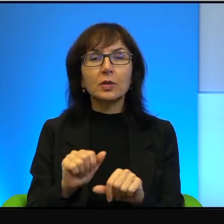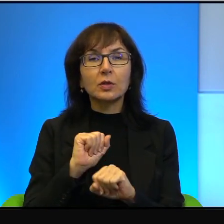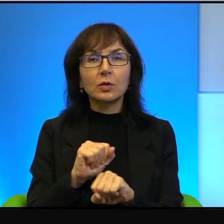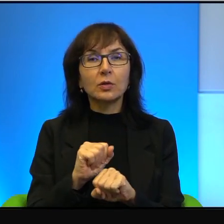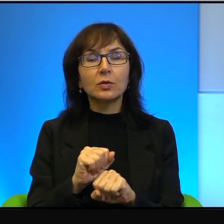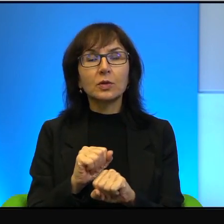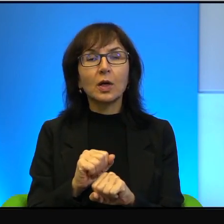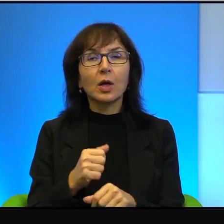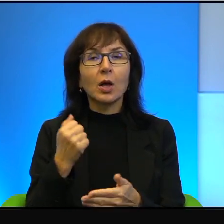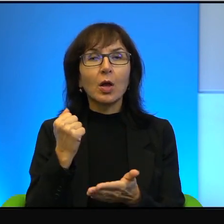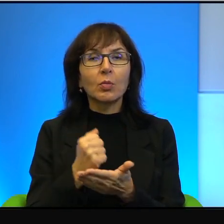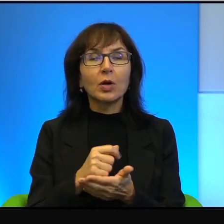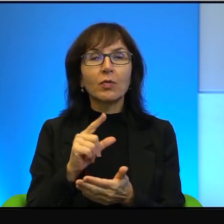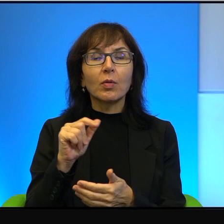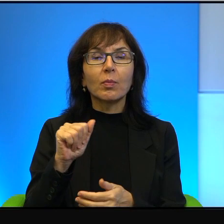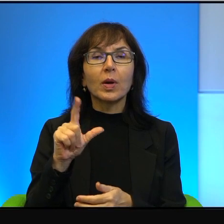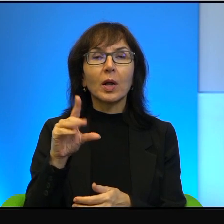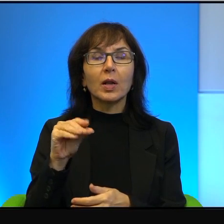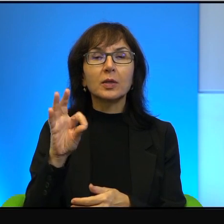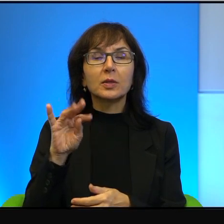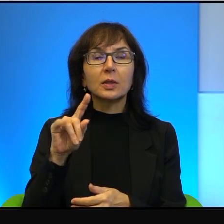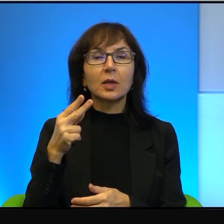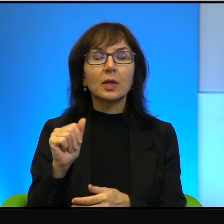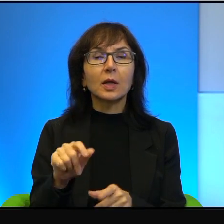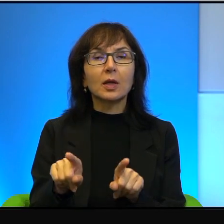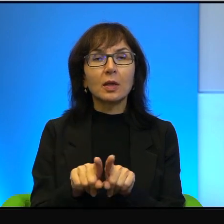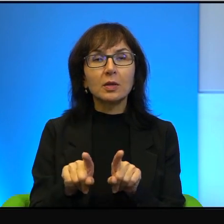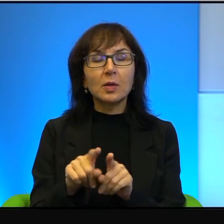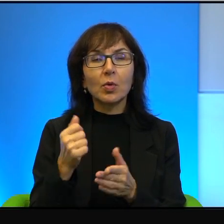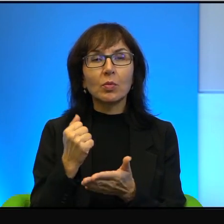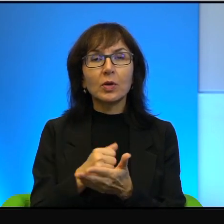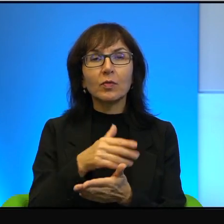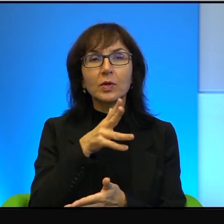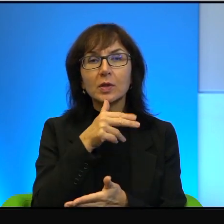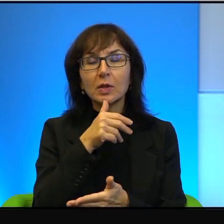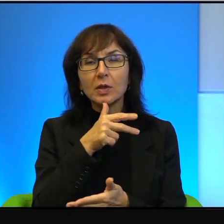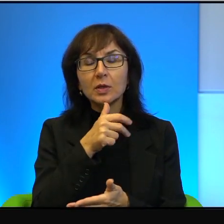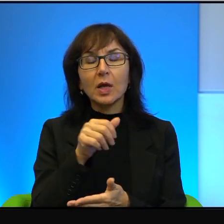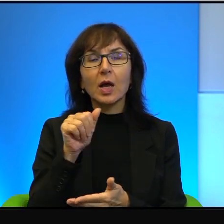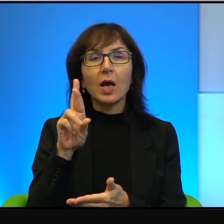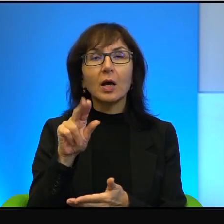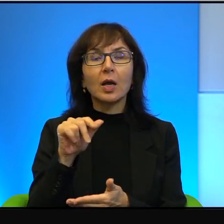Palestynczyków i praw również izraelskich Arabów, których no na te